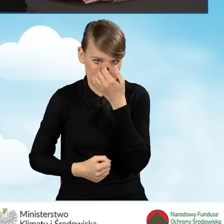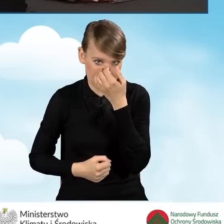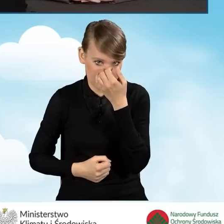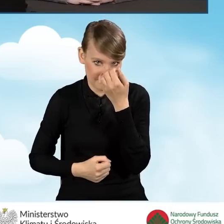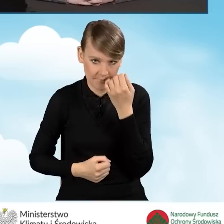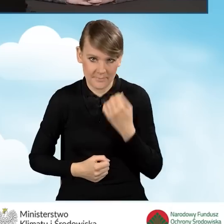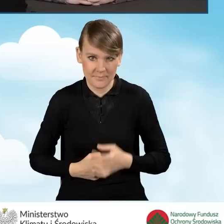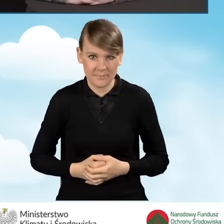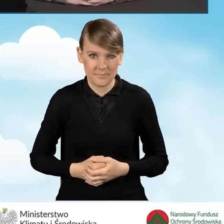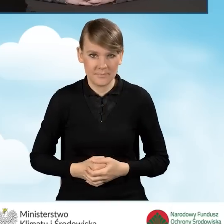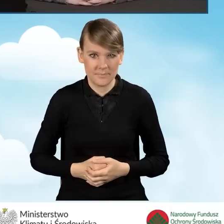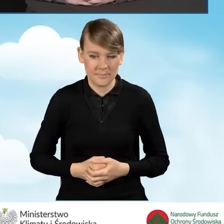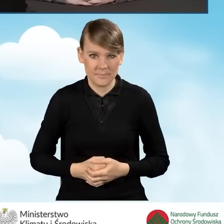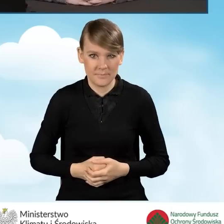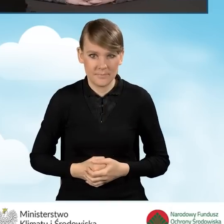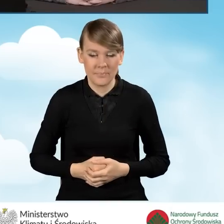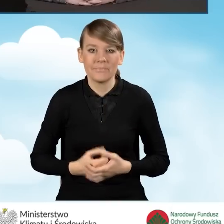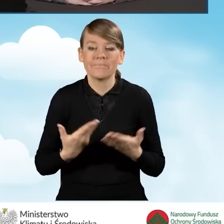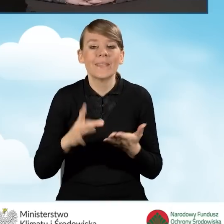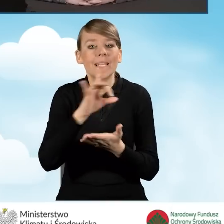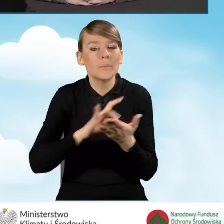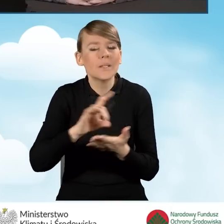Jeżeli chodzi o gminy, które już miały zawarte porozumienia.